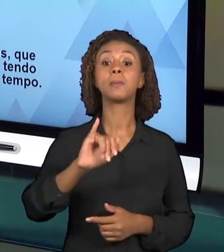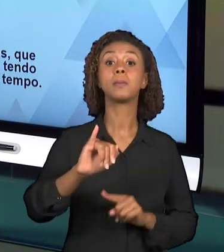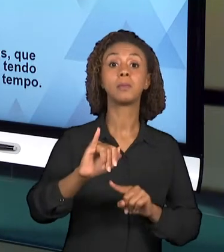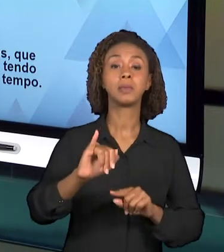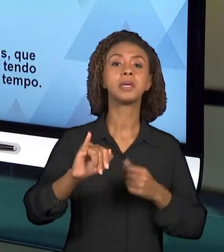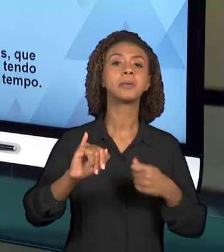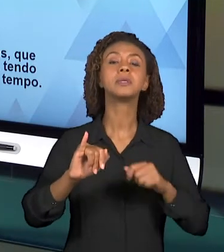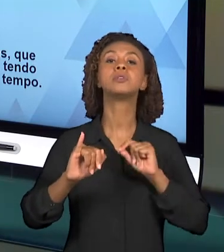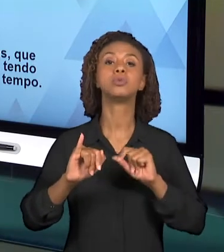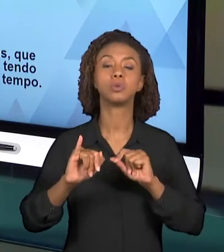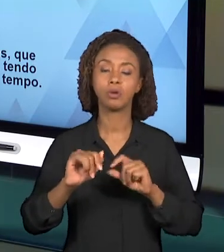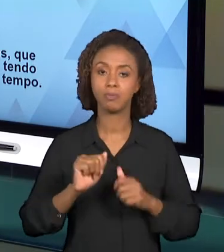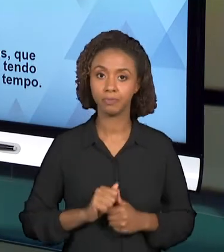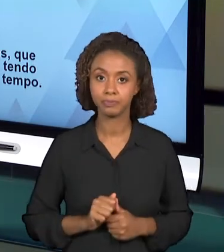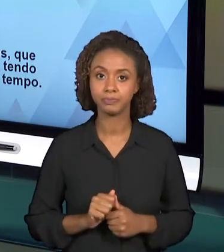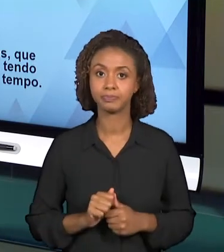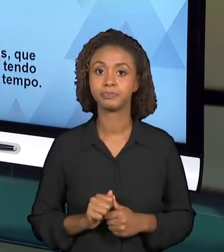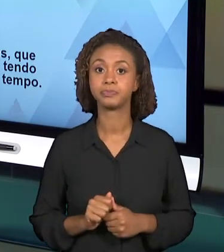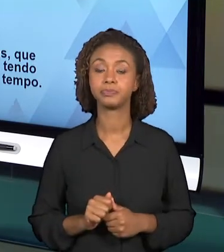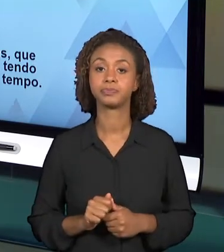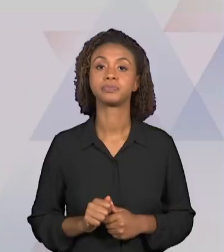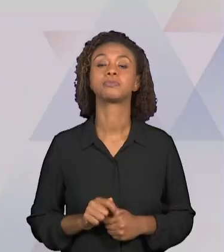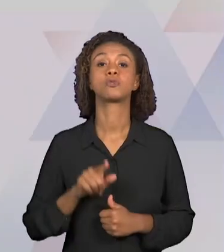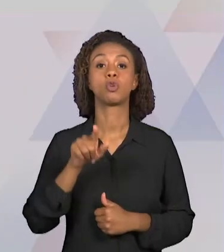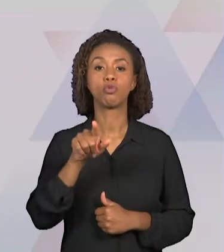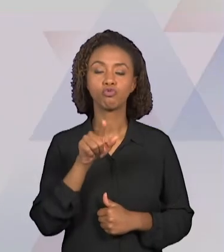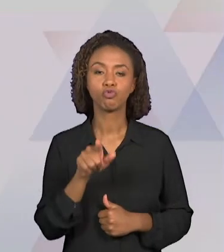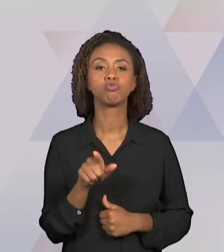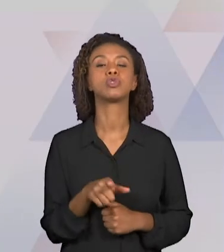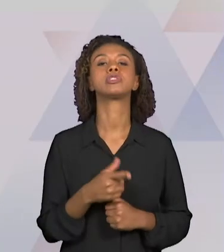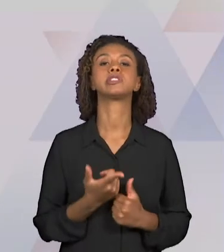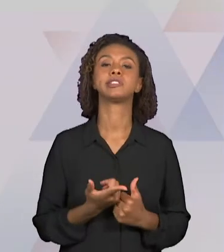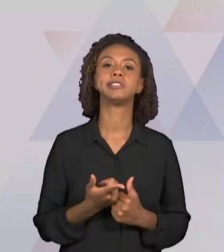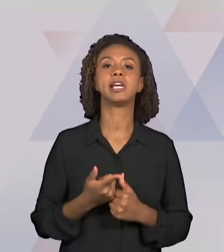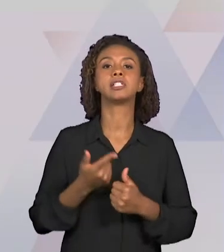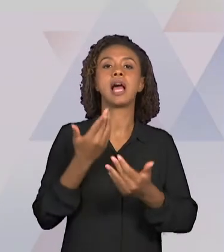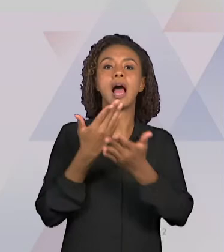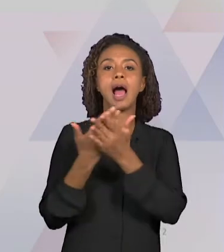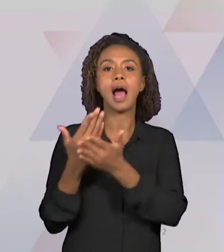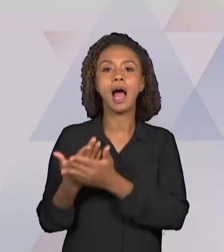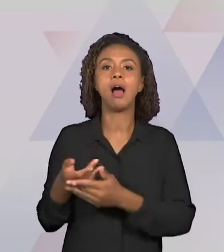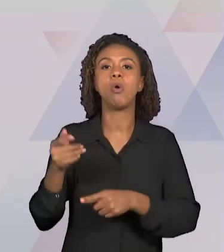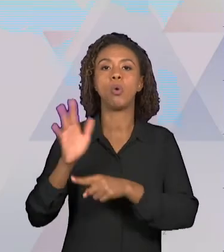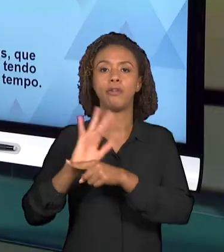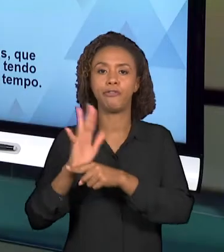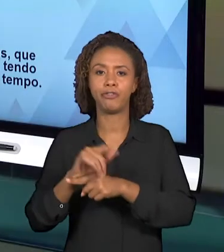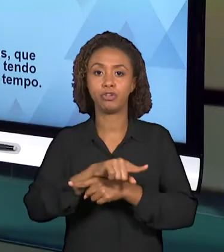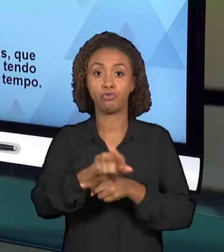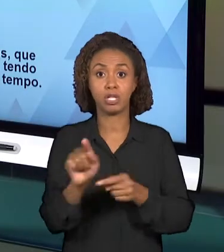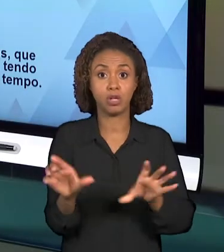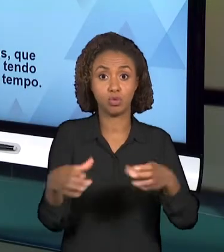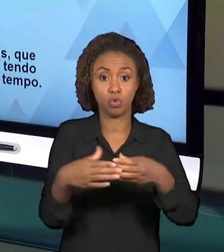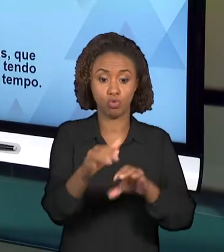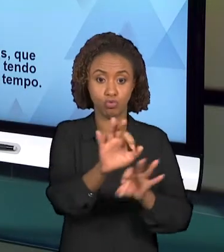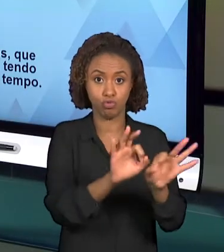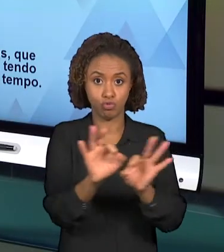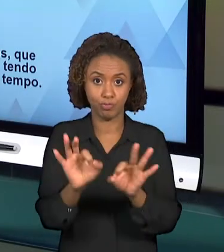A PRODUÇÃO DE UMA VIDEOAULA EM GRUPOS. PARA PRODUZIR ESSA VIDEOAULA, É MUITO IMPORTANTE